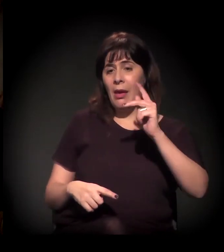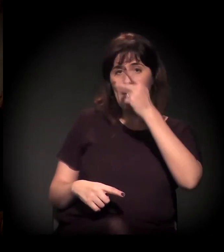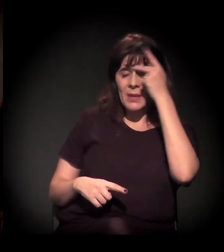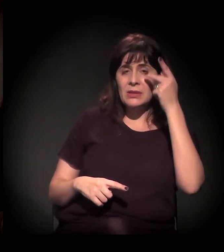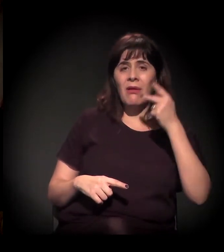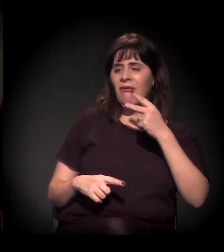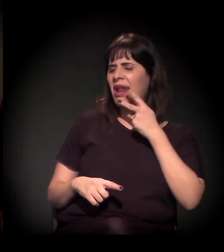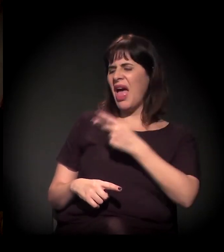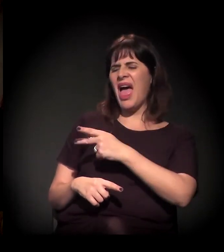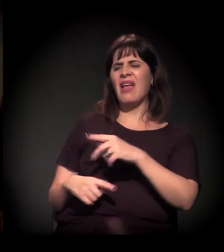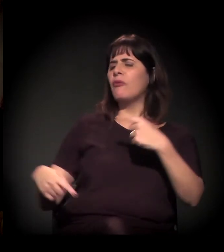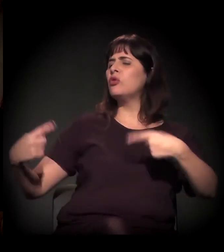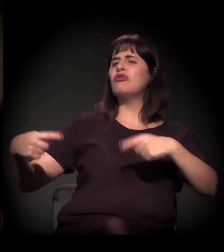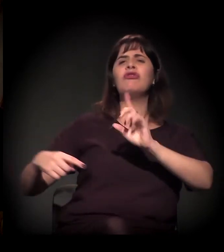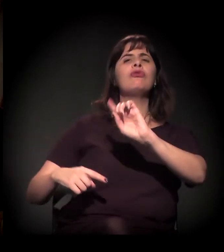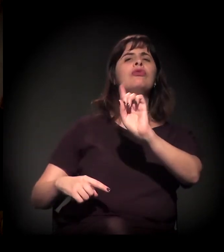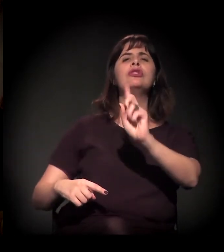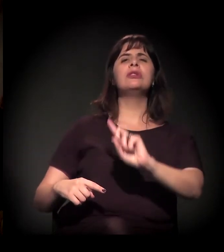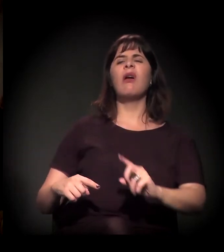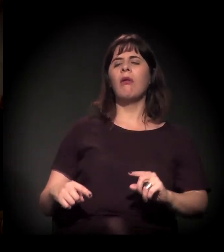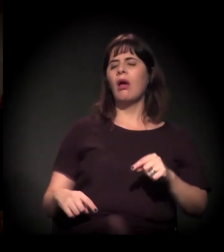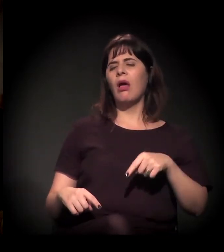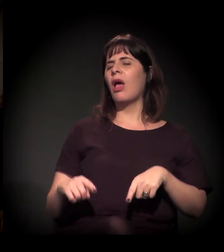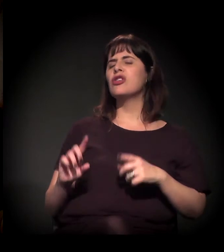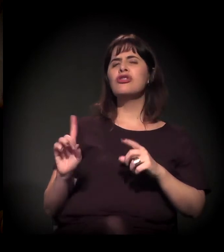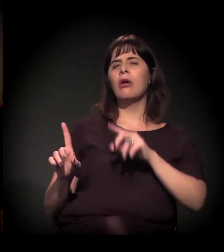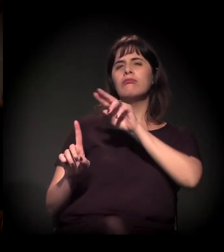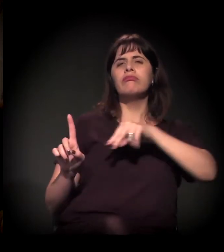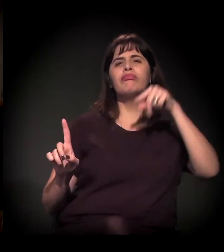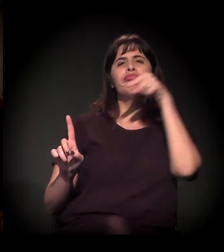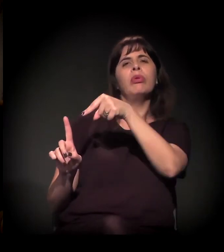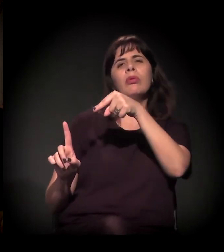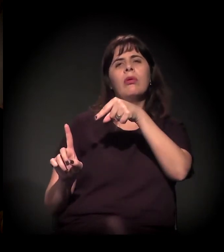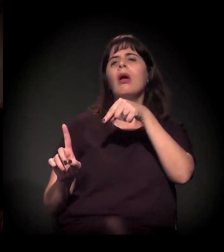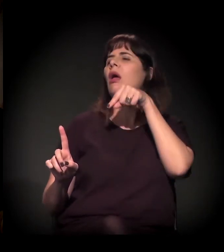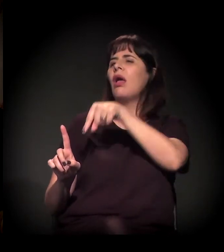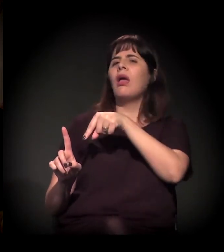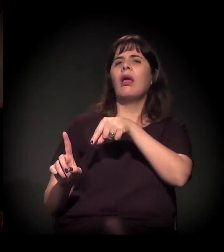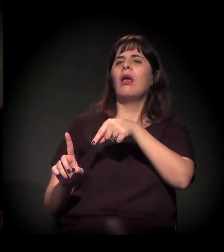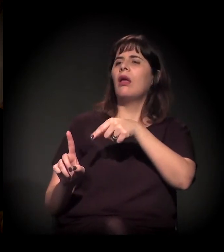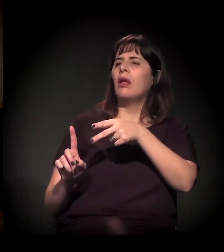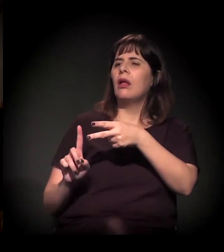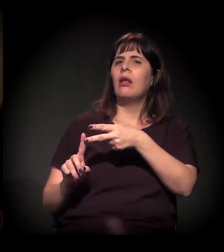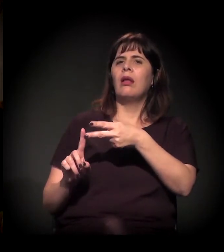de você não fazer um debate. A gente não vai discutir um projeto, "redução de danos ou não redução de danos". A gente vai discutir assim: